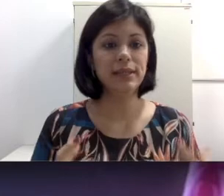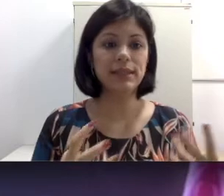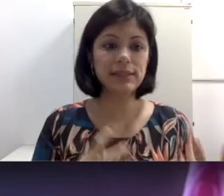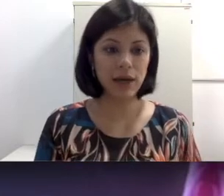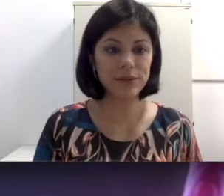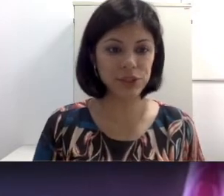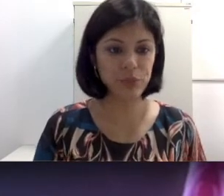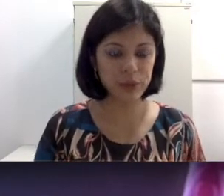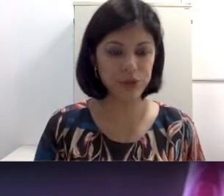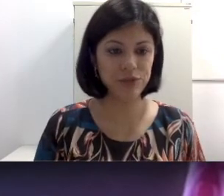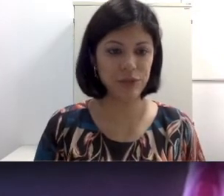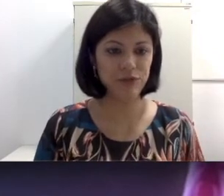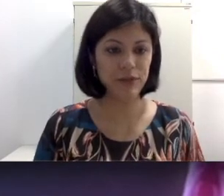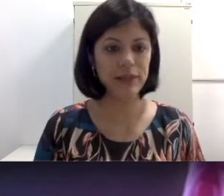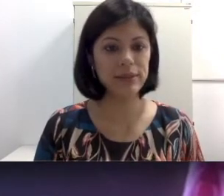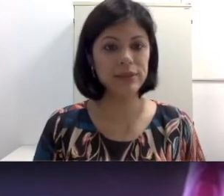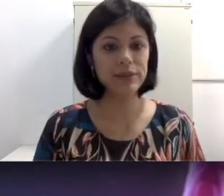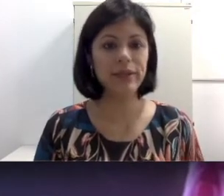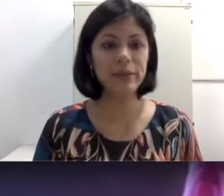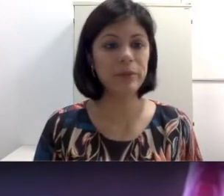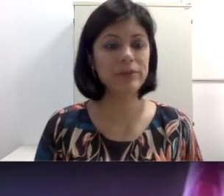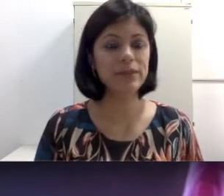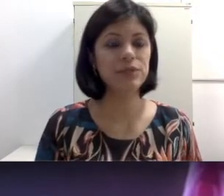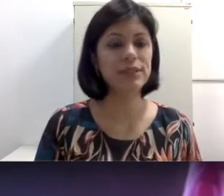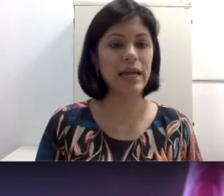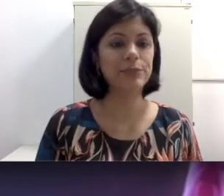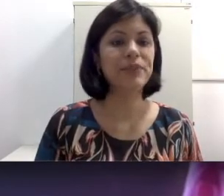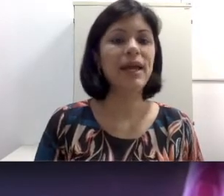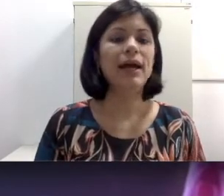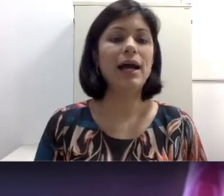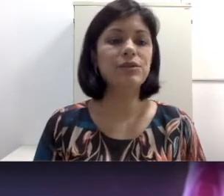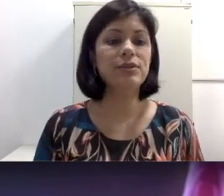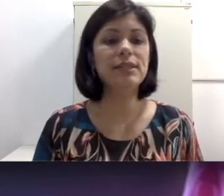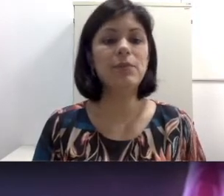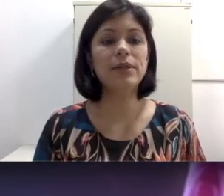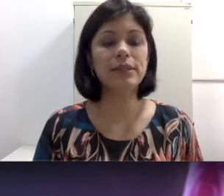de perda auditiva que eu falei, selecionei também para vocês nos slides. A surdez pode